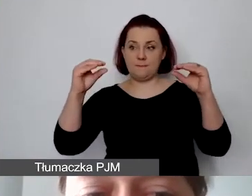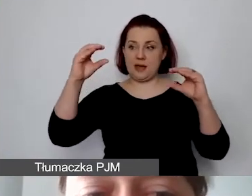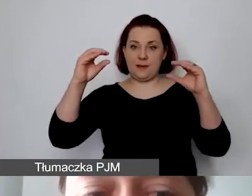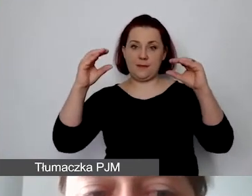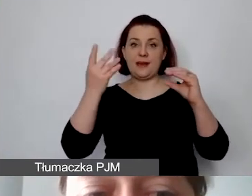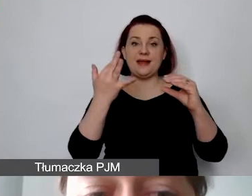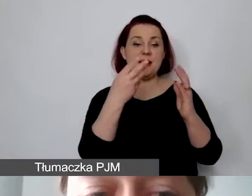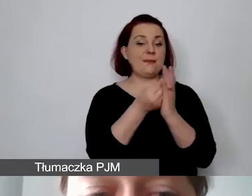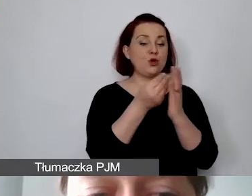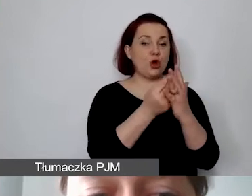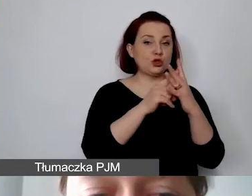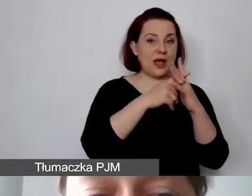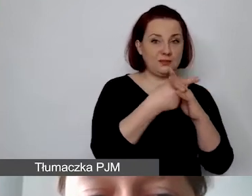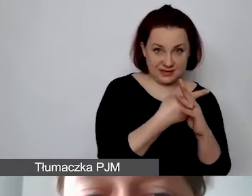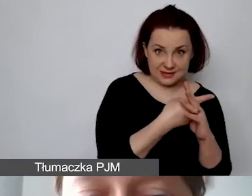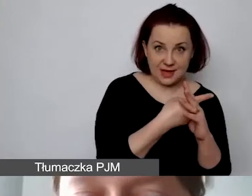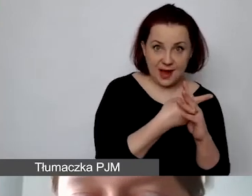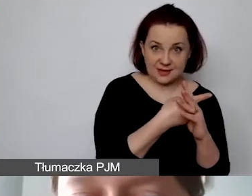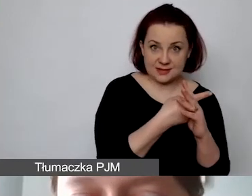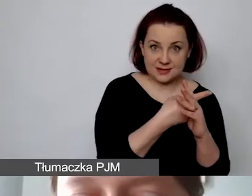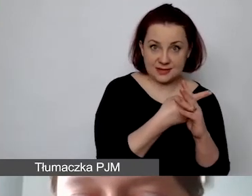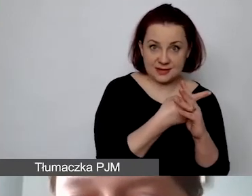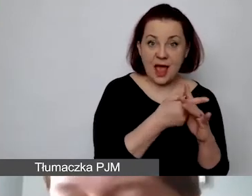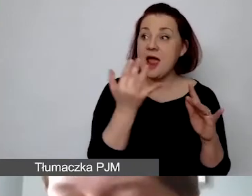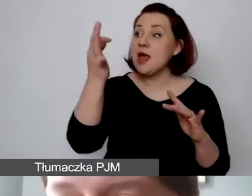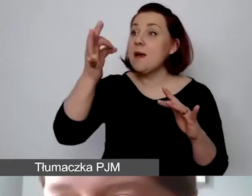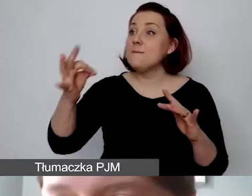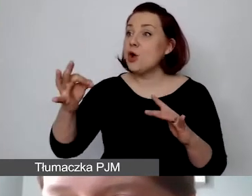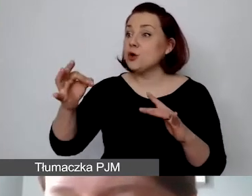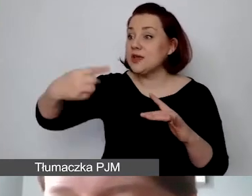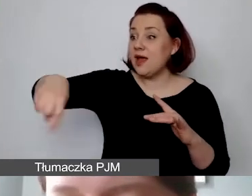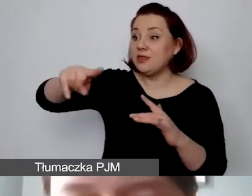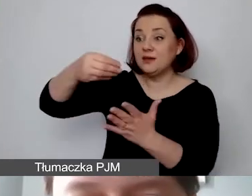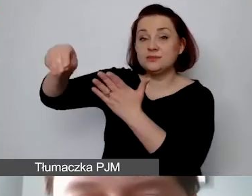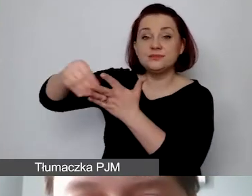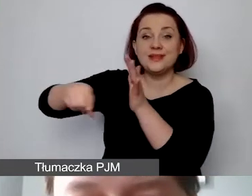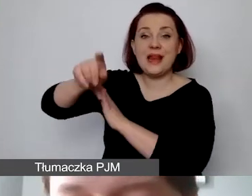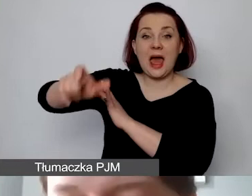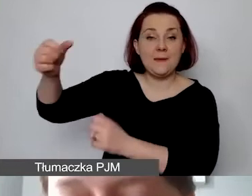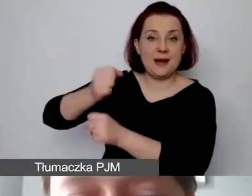do udziału procentowego personelu, który tu określiliśmy wcześniej.